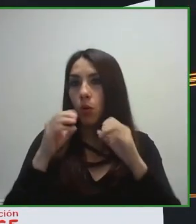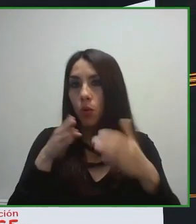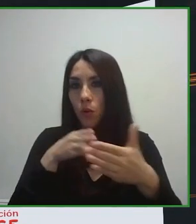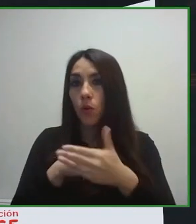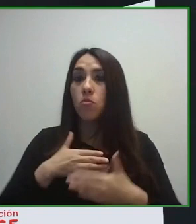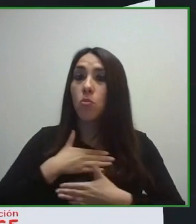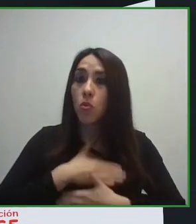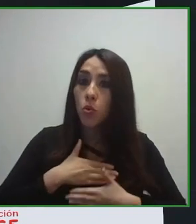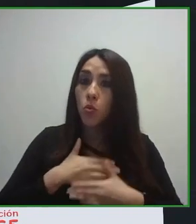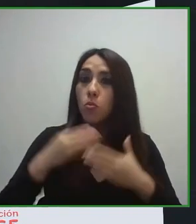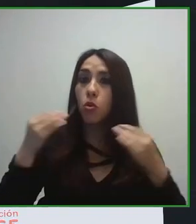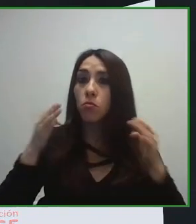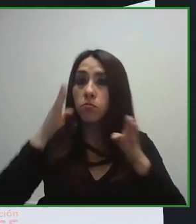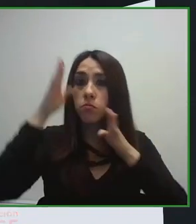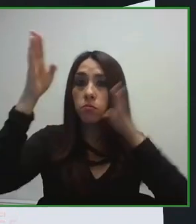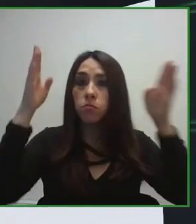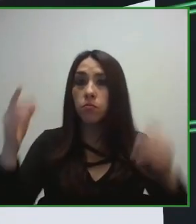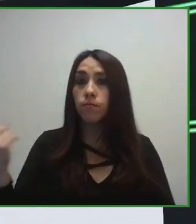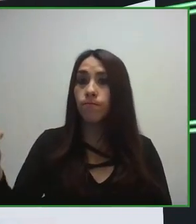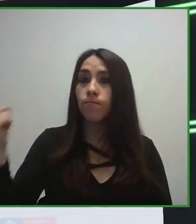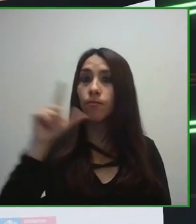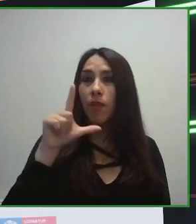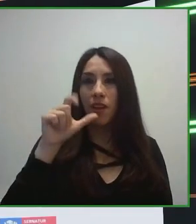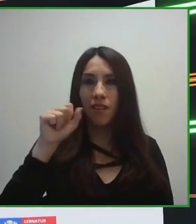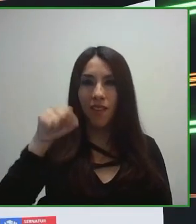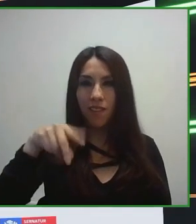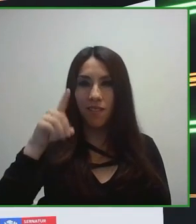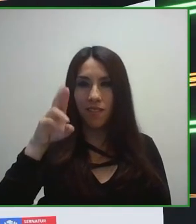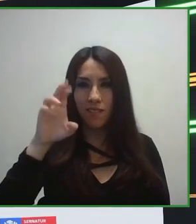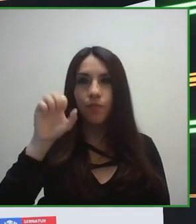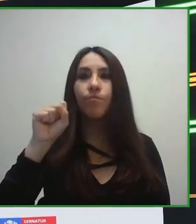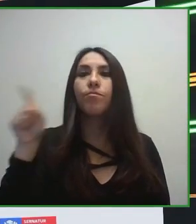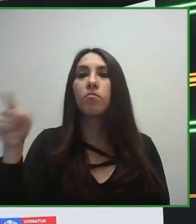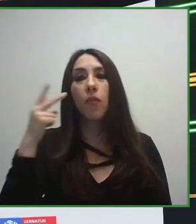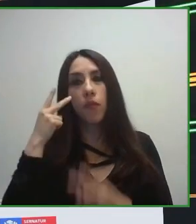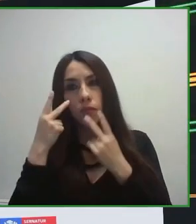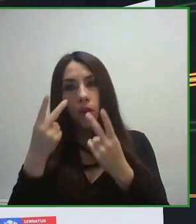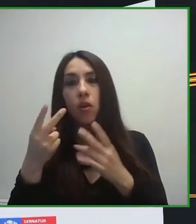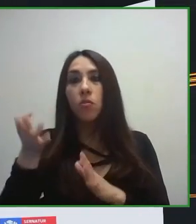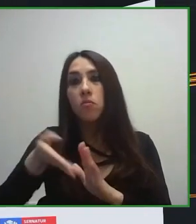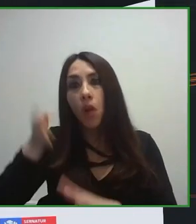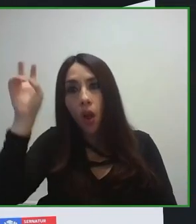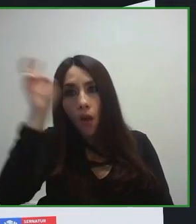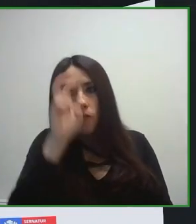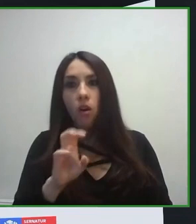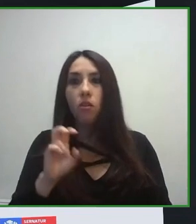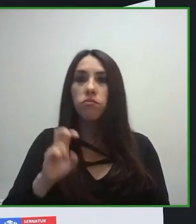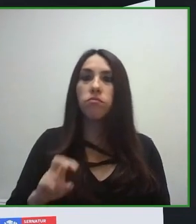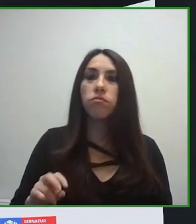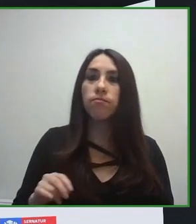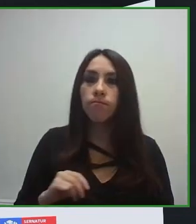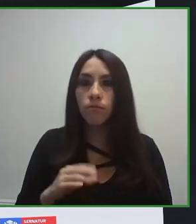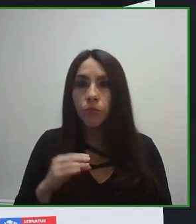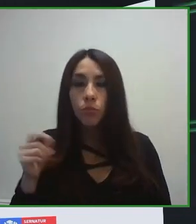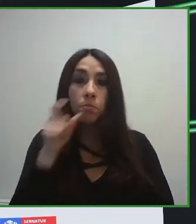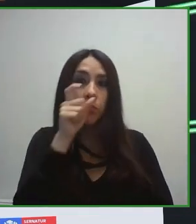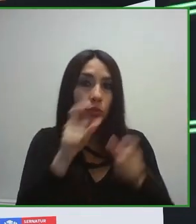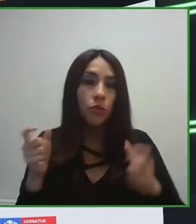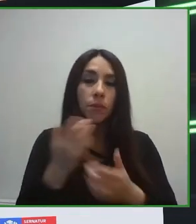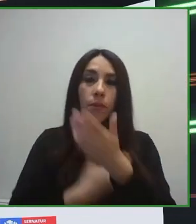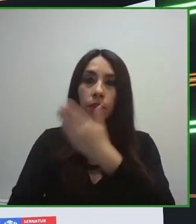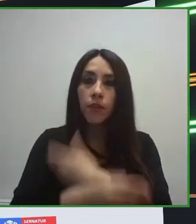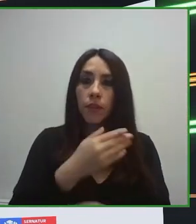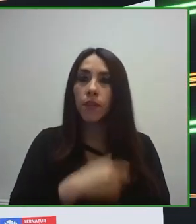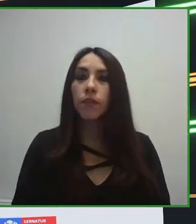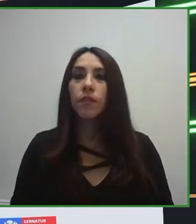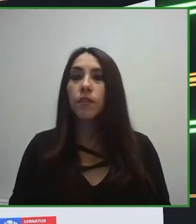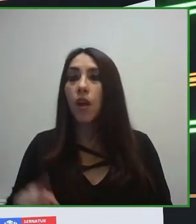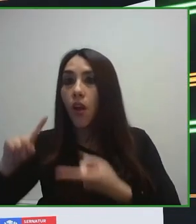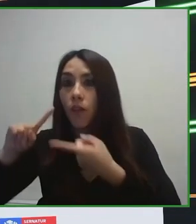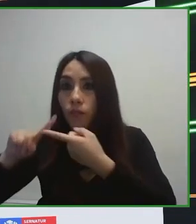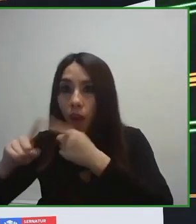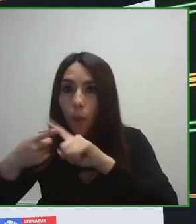adaptada para que cualquier turista pueda disfrutar de un hospedaje, teniendo en